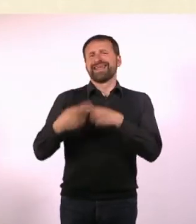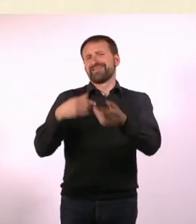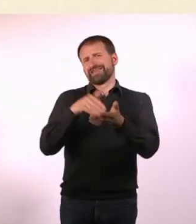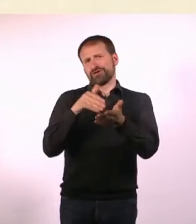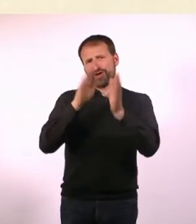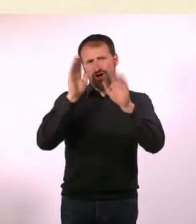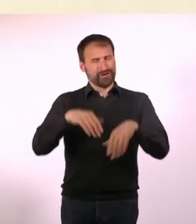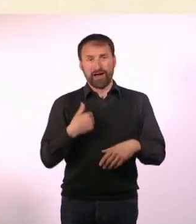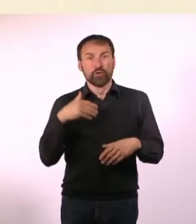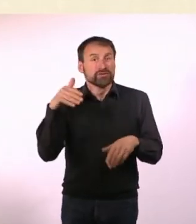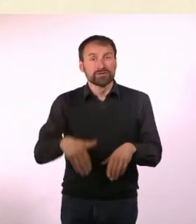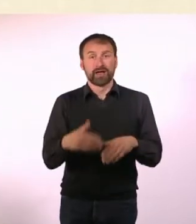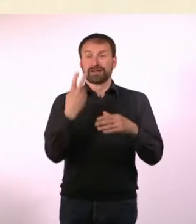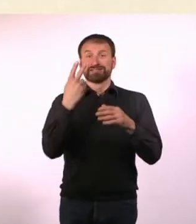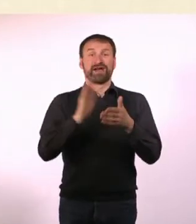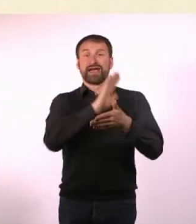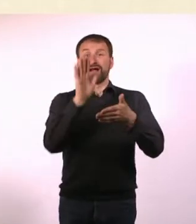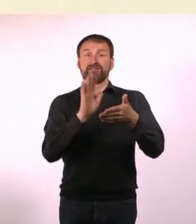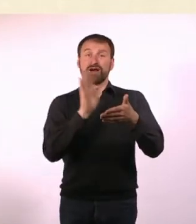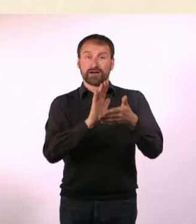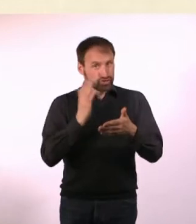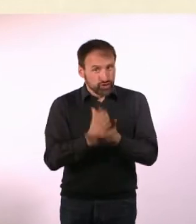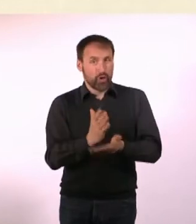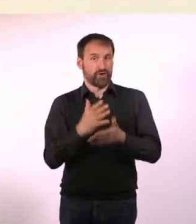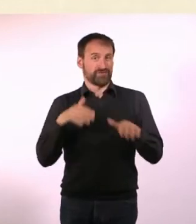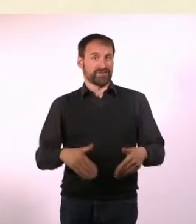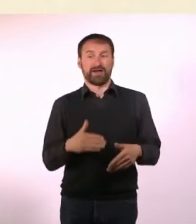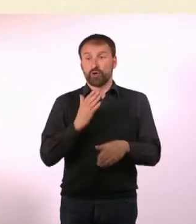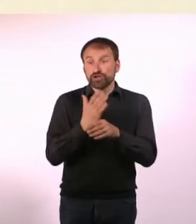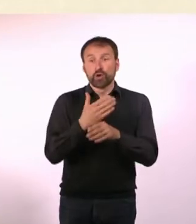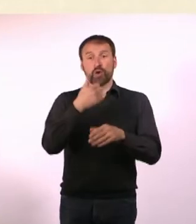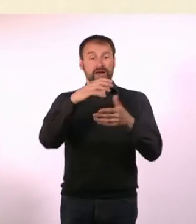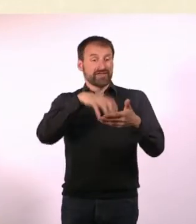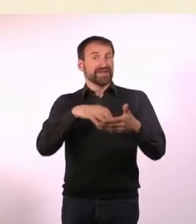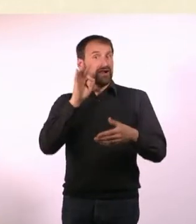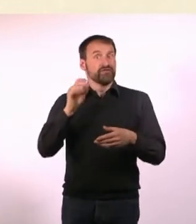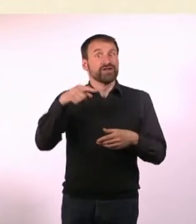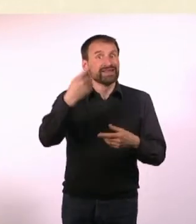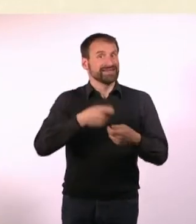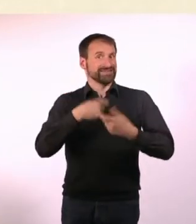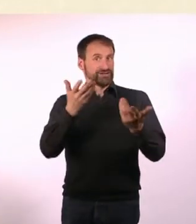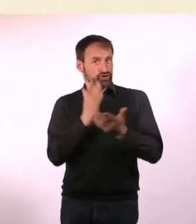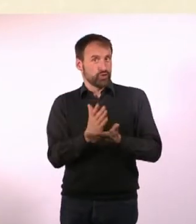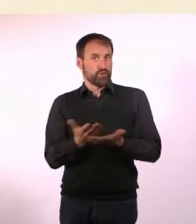Wir haben auch schon die Cover für die nächsten Zwei. Ich habe auch schon Artikel für das Nächste, aber ich kann es nicht drucken.